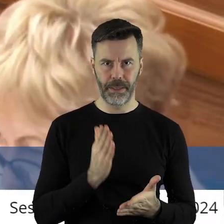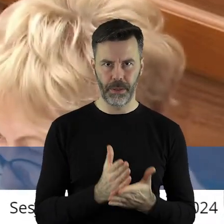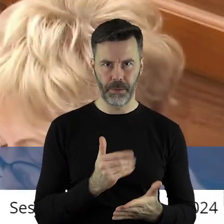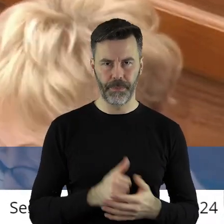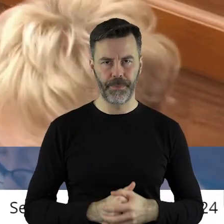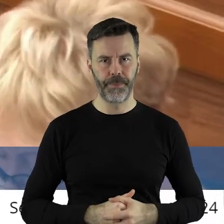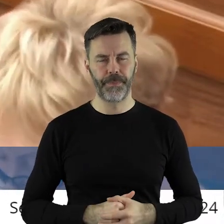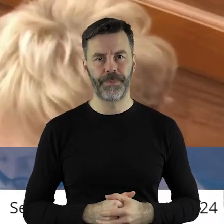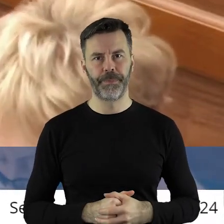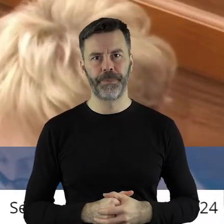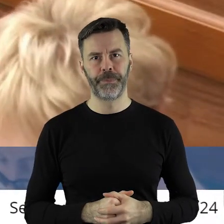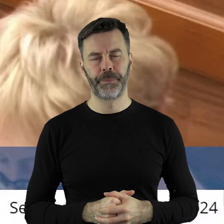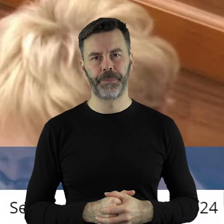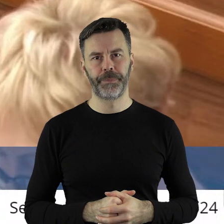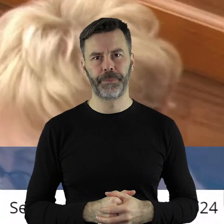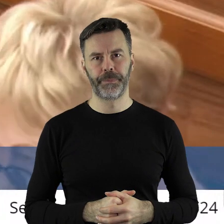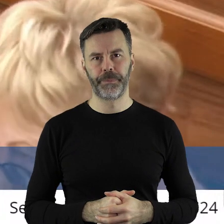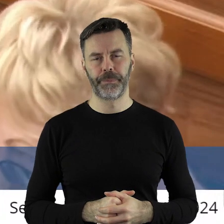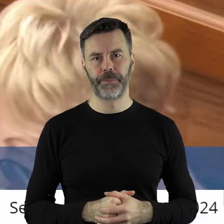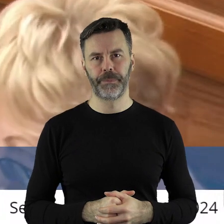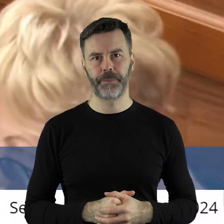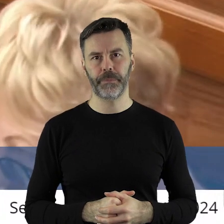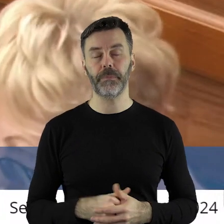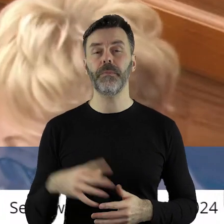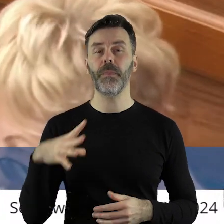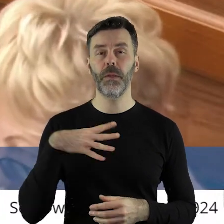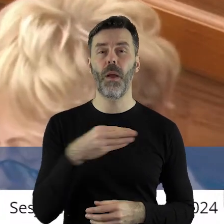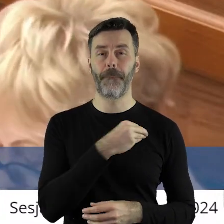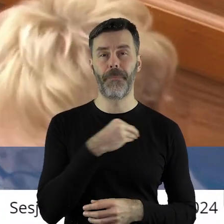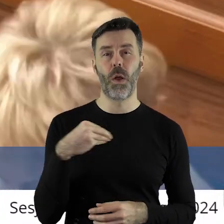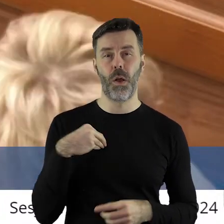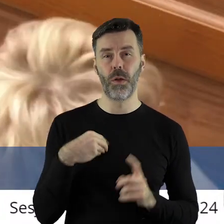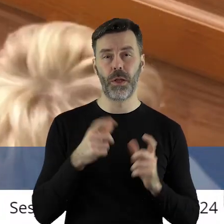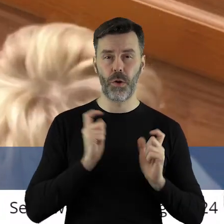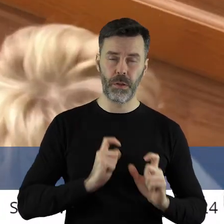Choć oczywiście bliższa ciału koszula więc to, że zwraca pan uwagę na polskie rolnictwo,